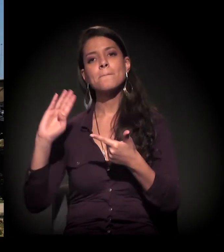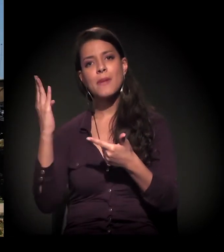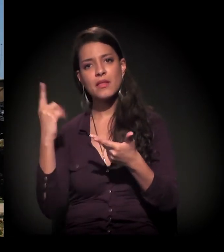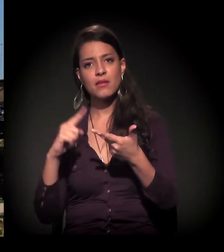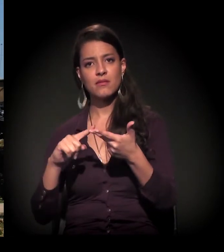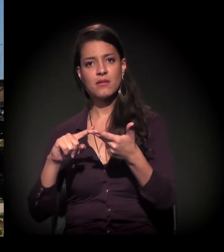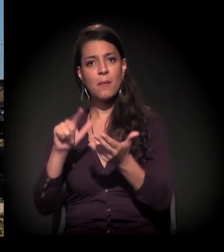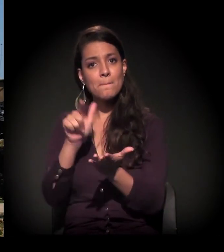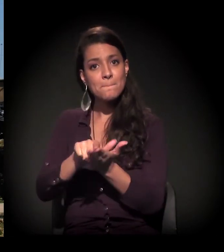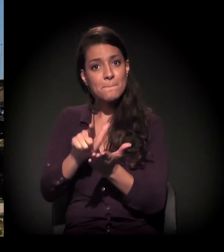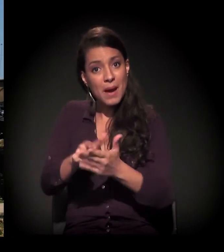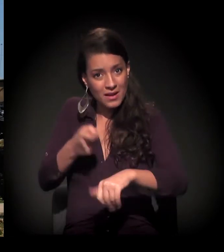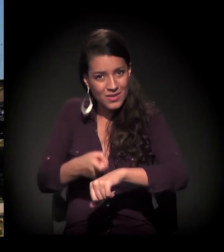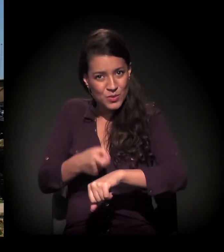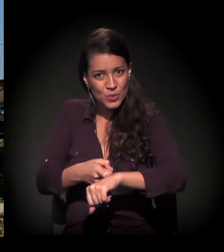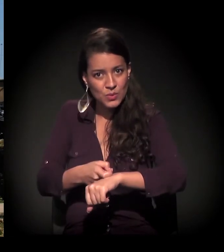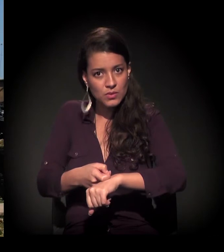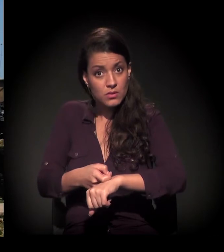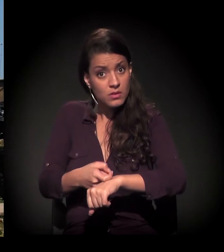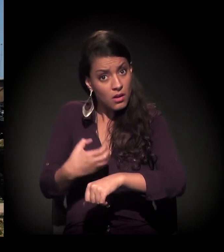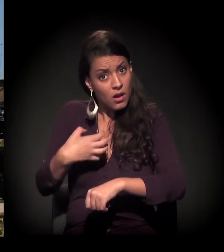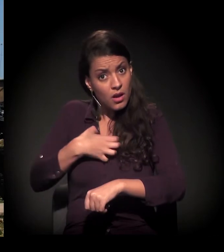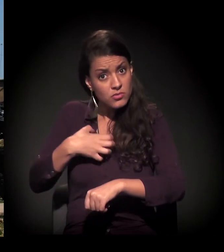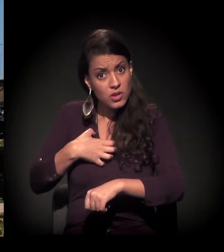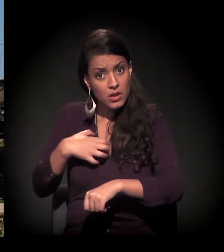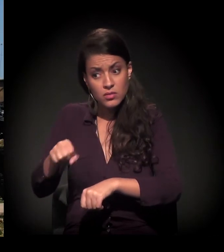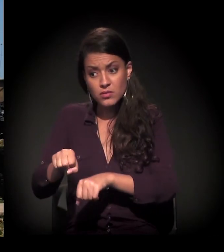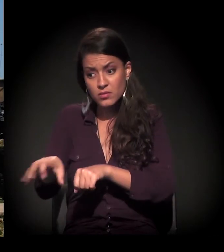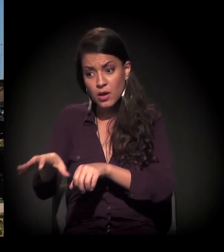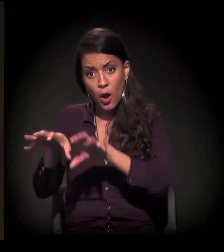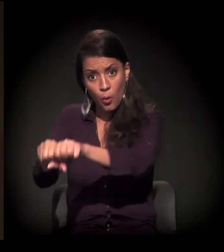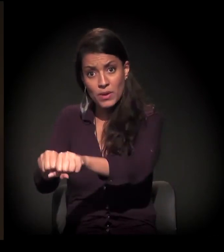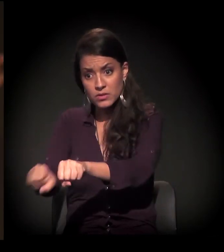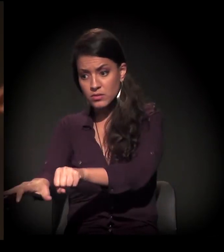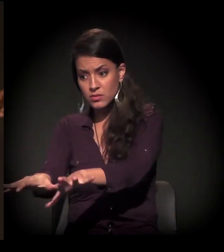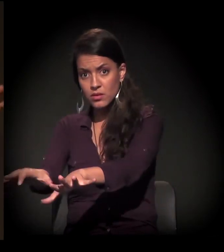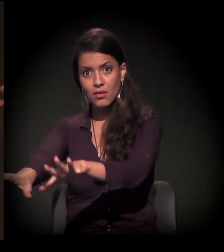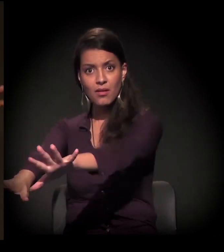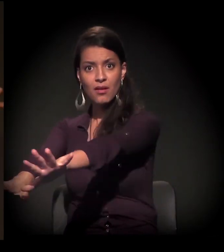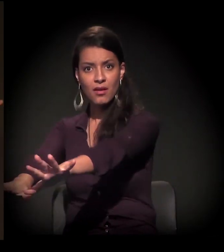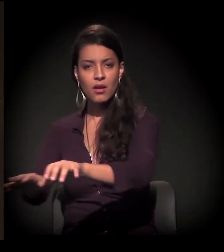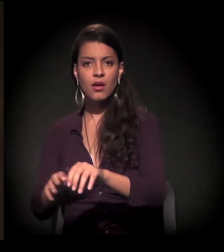Essa é a forma da expansão. E, se você for à região Oeste,